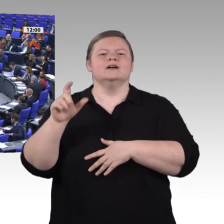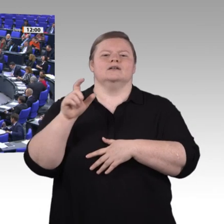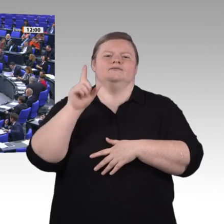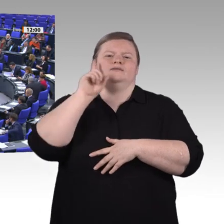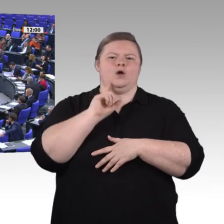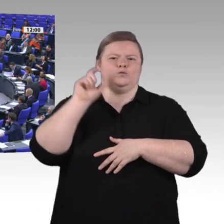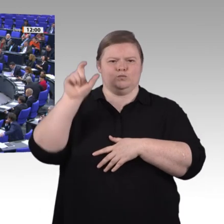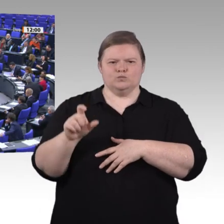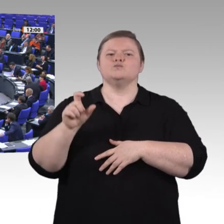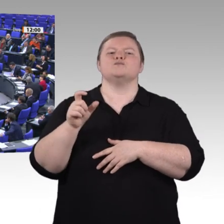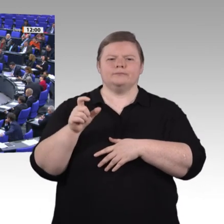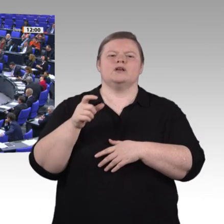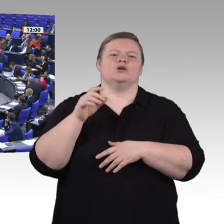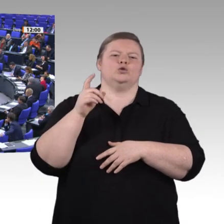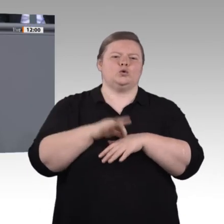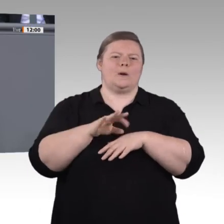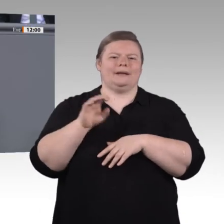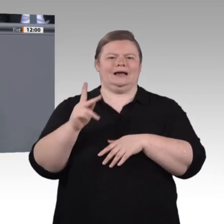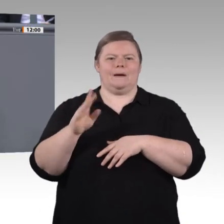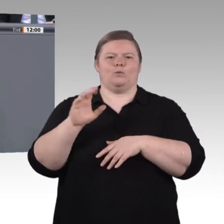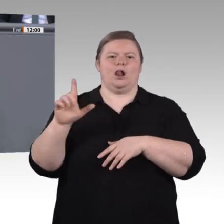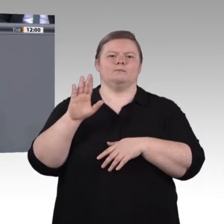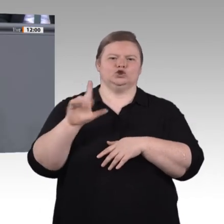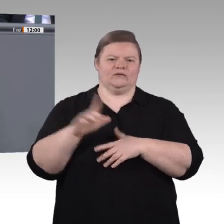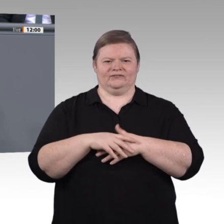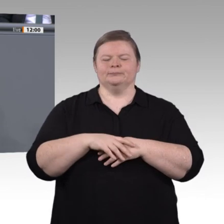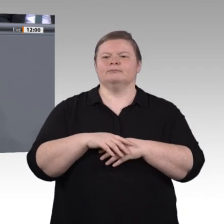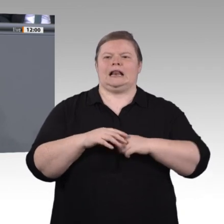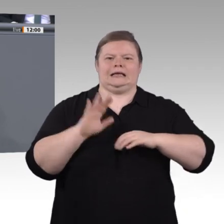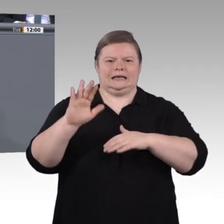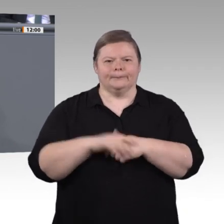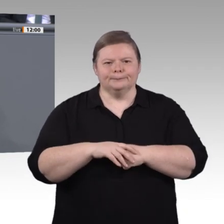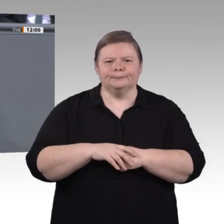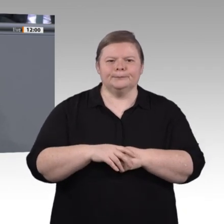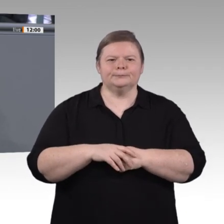selbstbestimmt leben und arbeiten zu können, was sie brauchen, damit sie zu kritischen